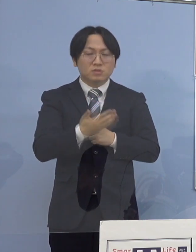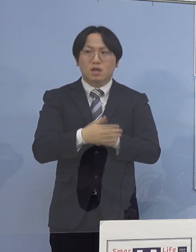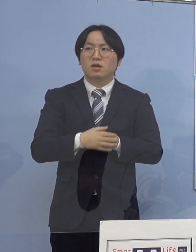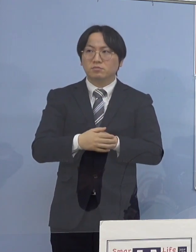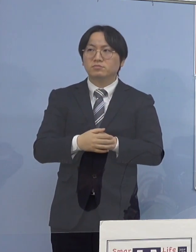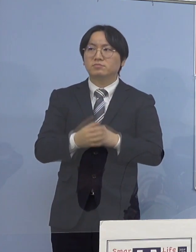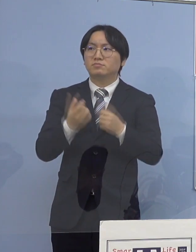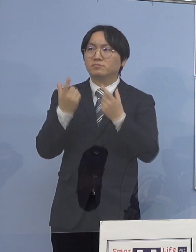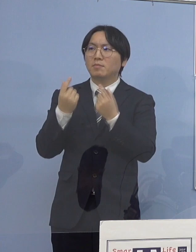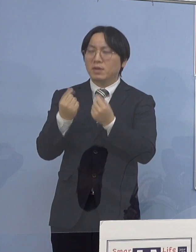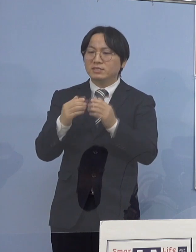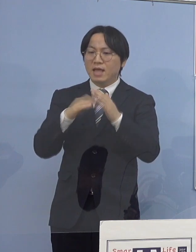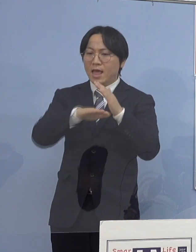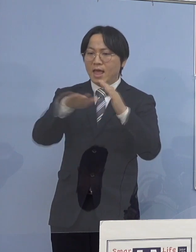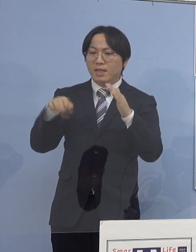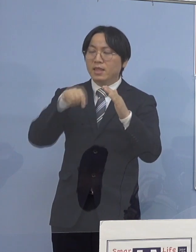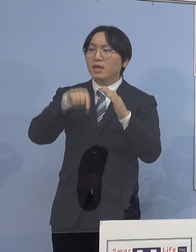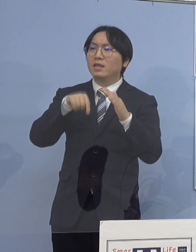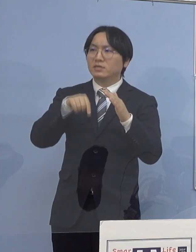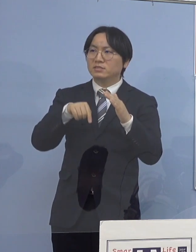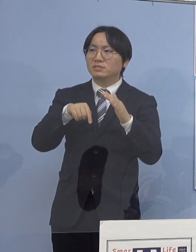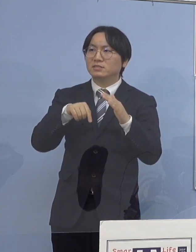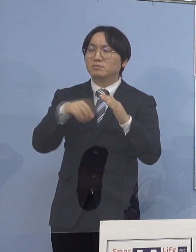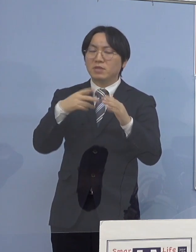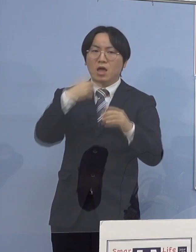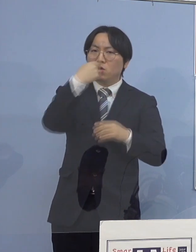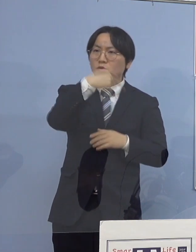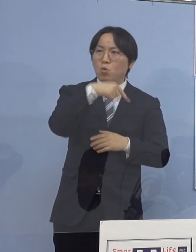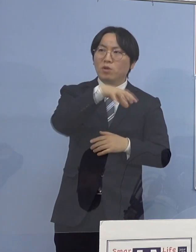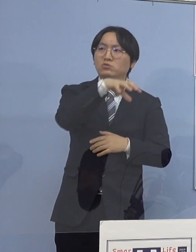それから教育の場で どうしても場面の切り替わり